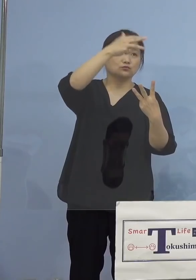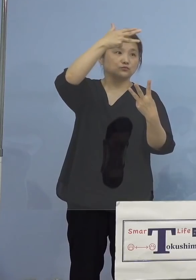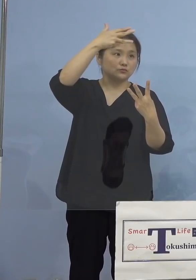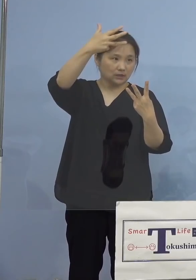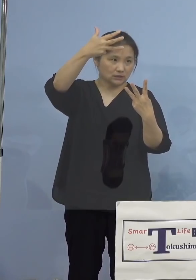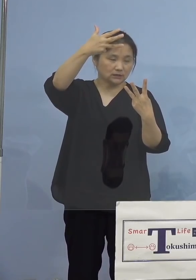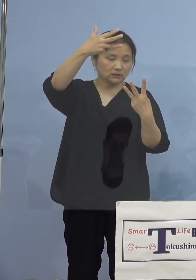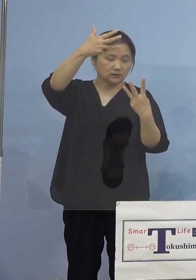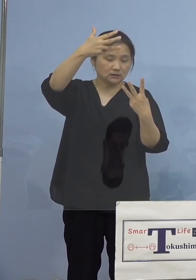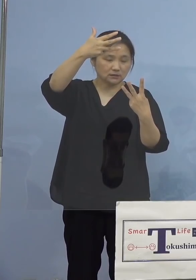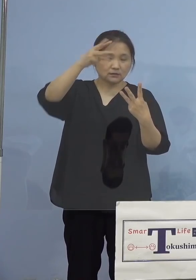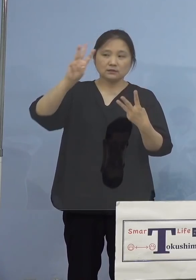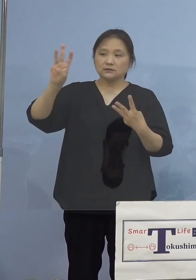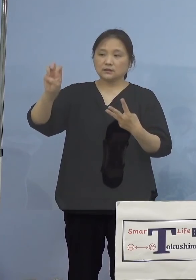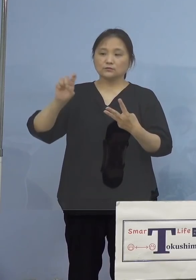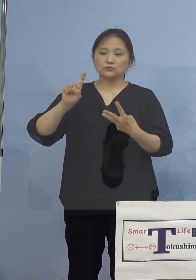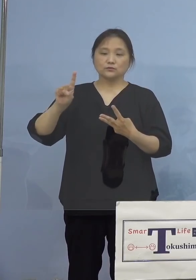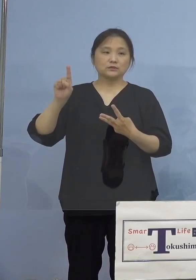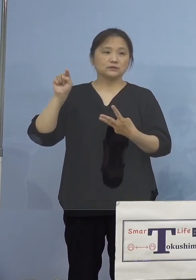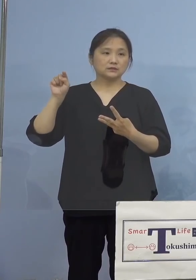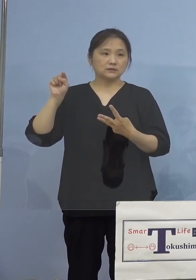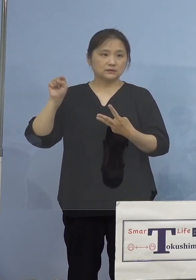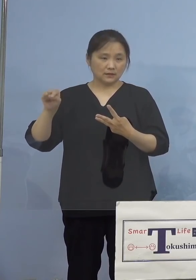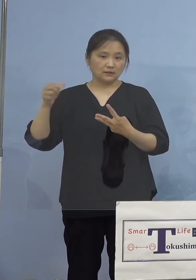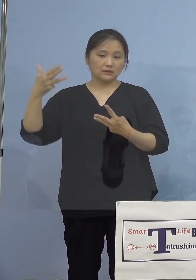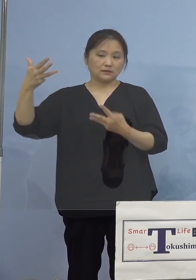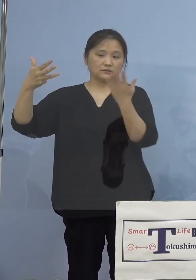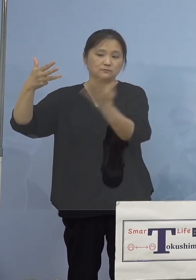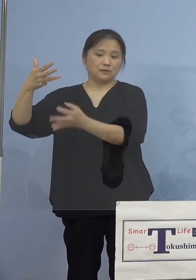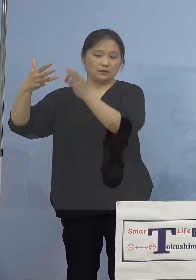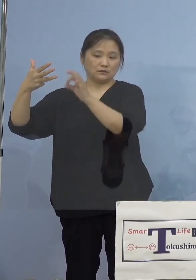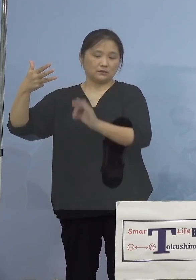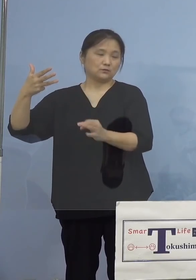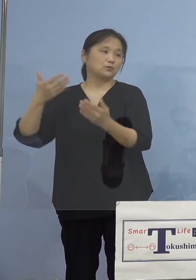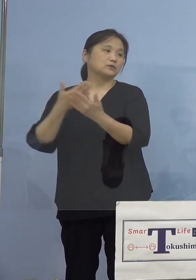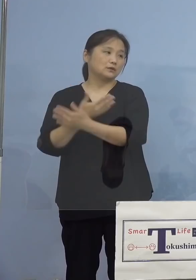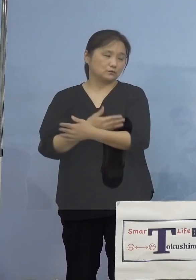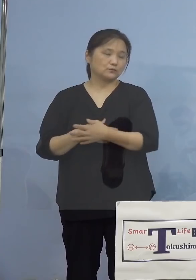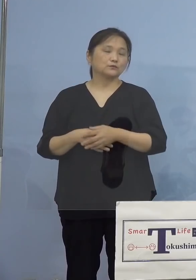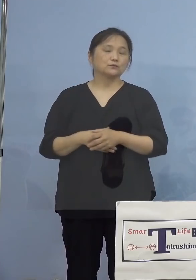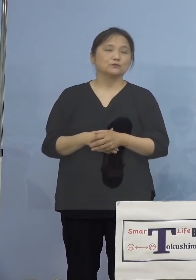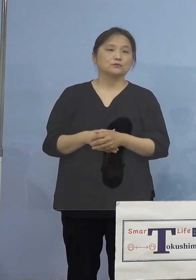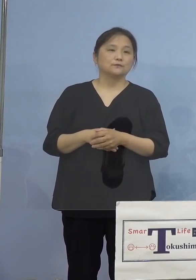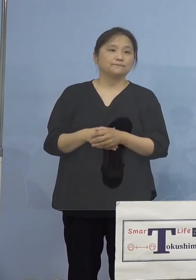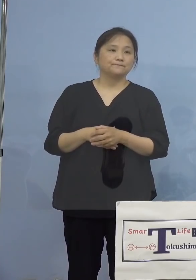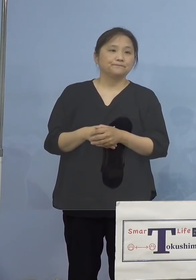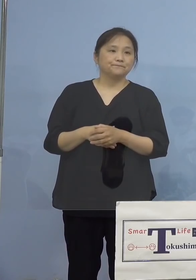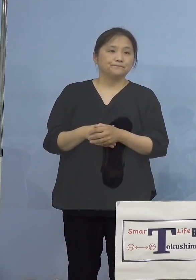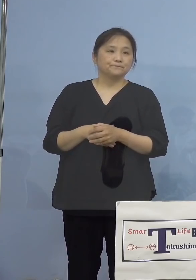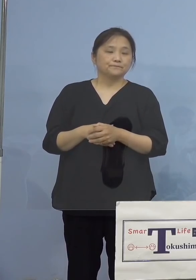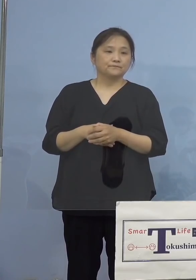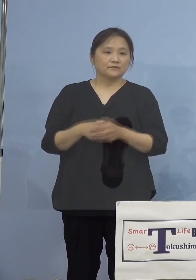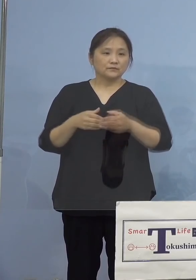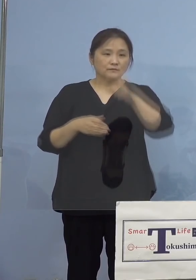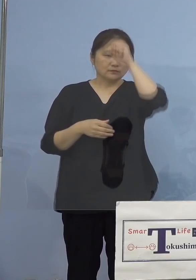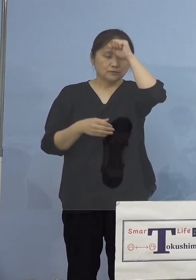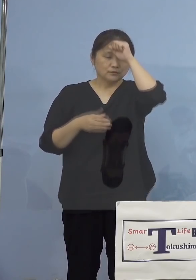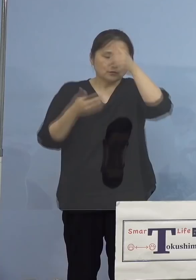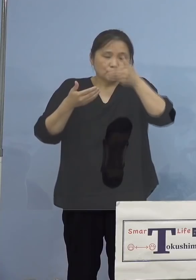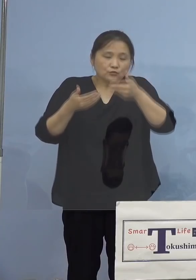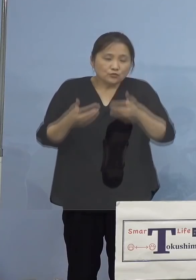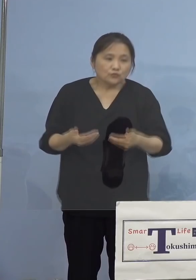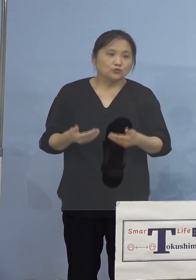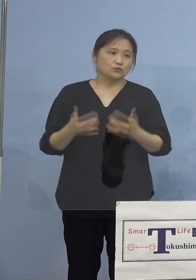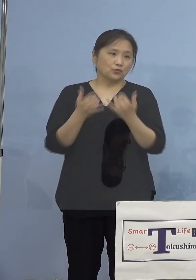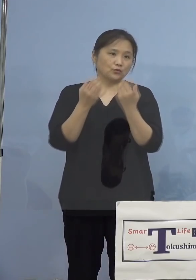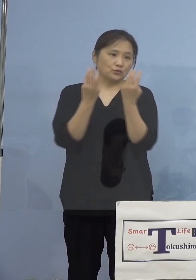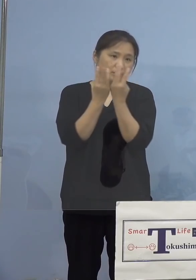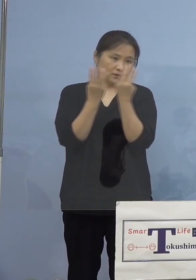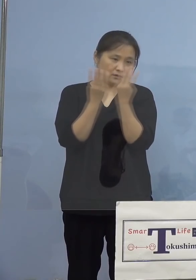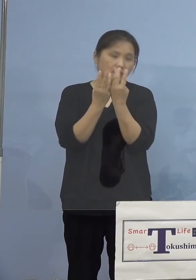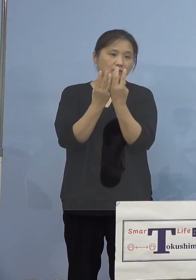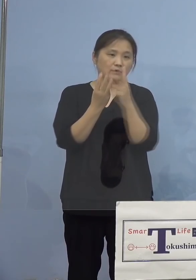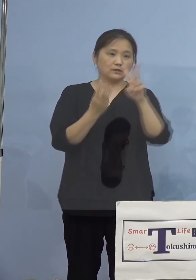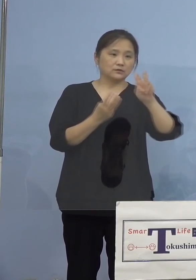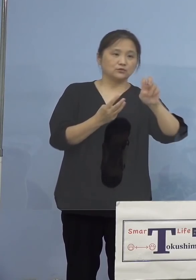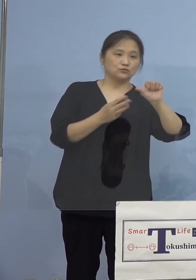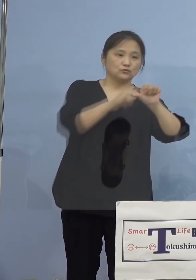31.8パーセントとなります 3番目の項目、重症者使用割合、25分の4